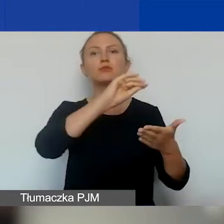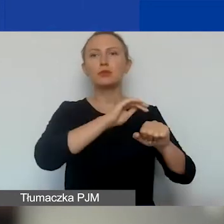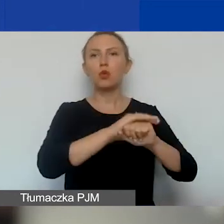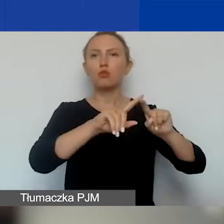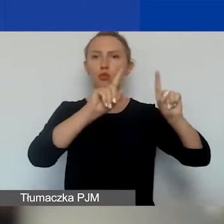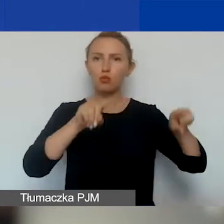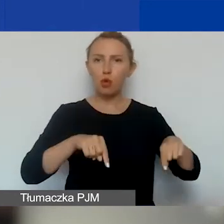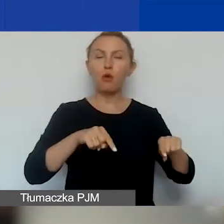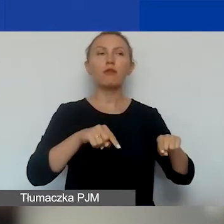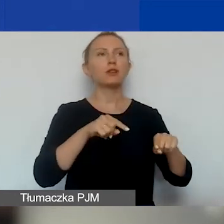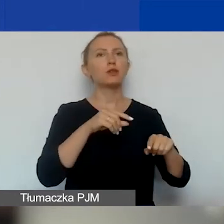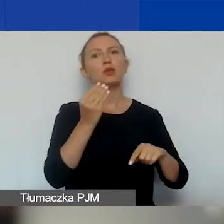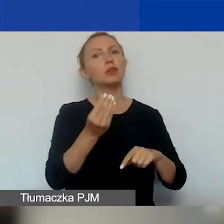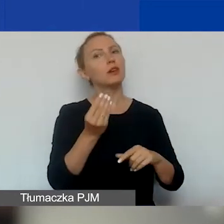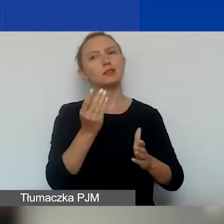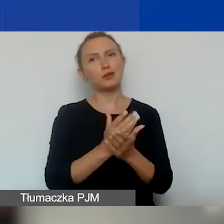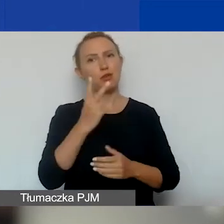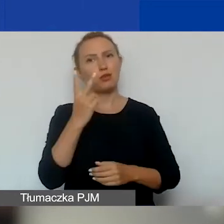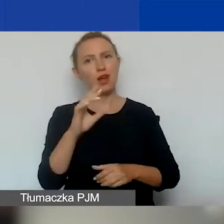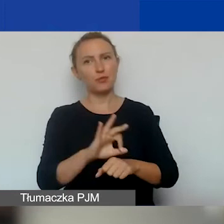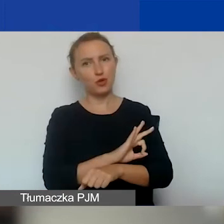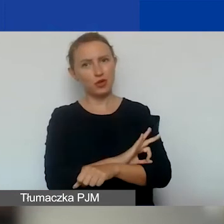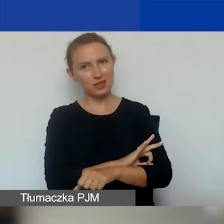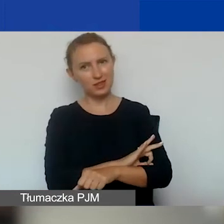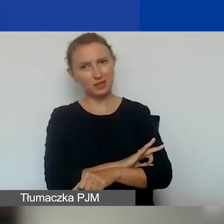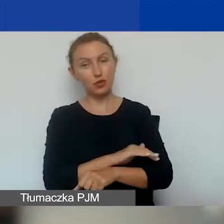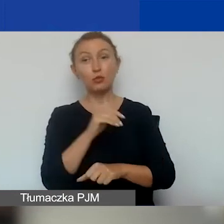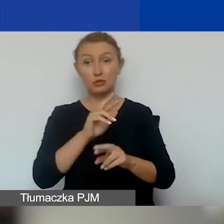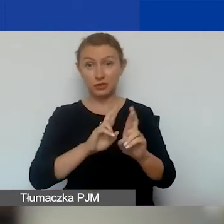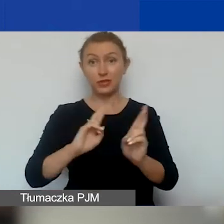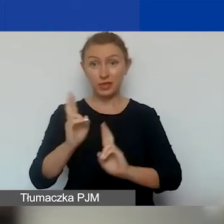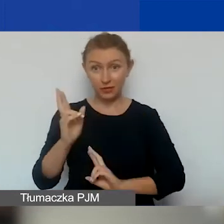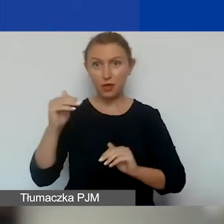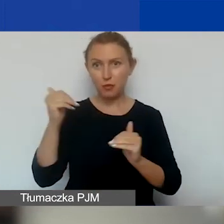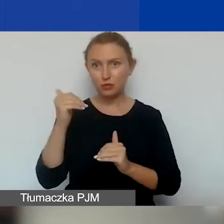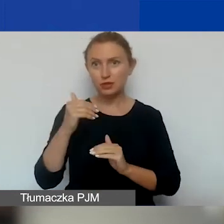to jakby zostają wam jeszcze dwa projekty. Możecie w interwencyjnym złożyć jeszcze jeden